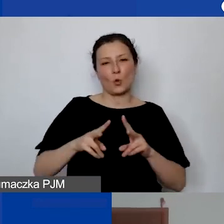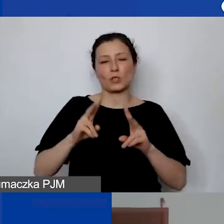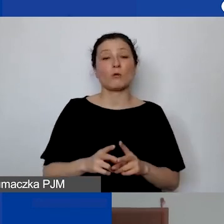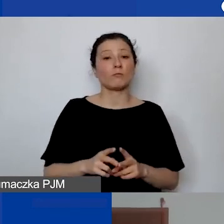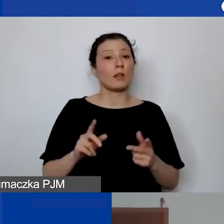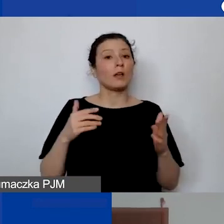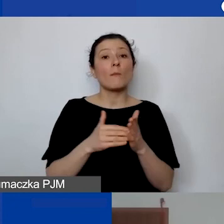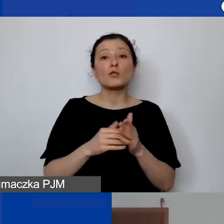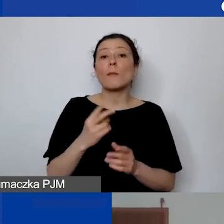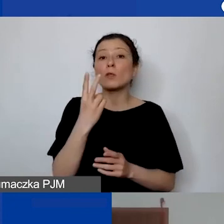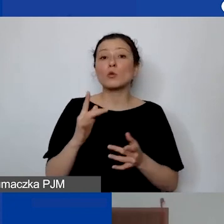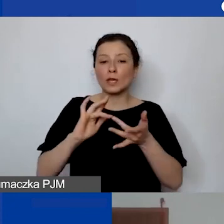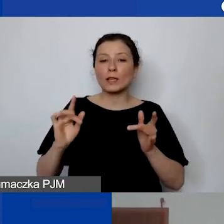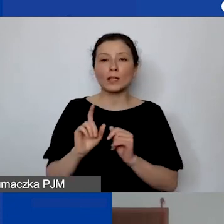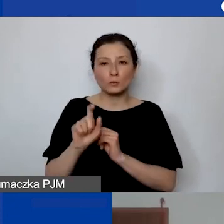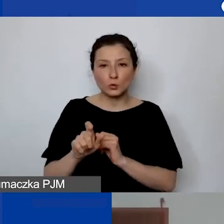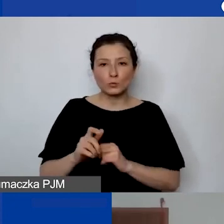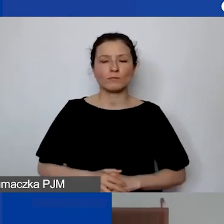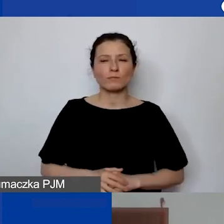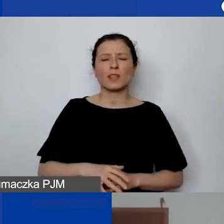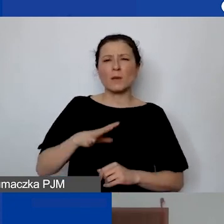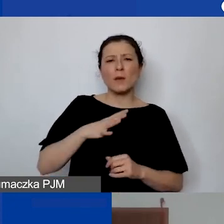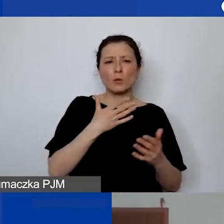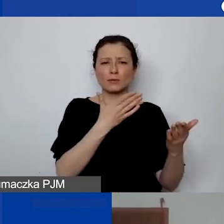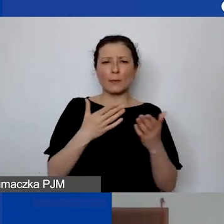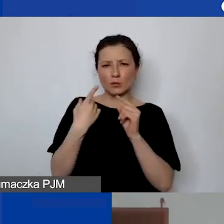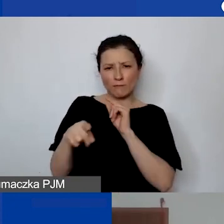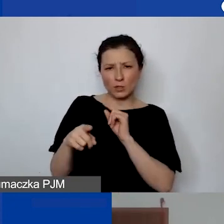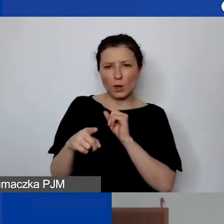który pojawił się w zaproszeniu na dzisiejsze spotkania.